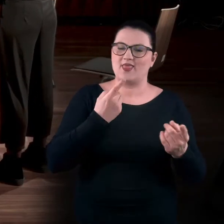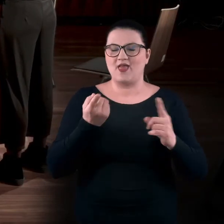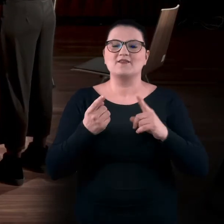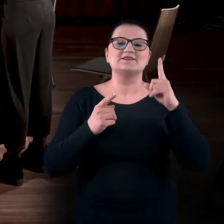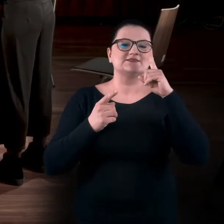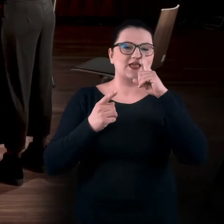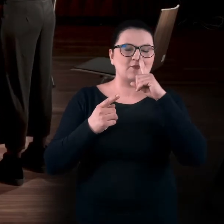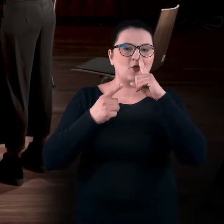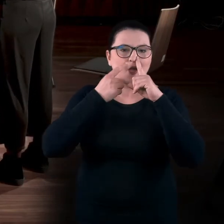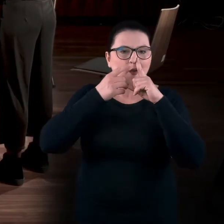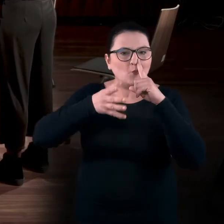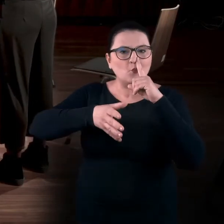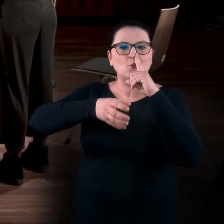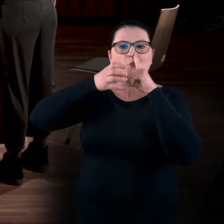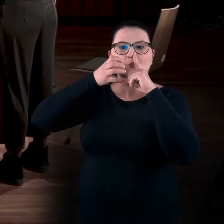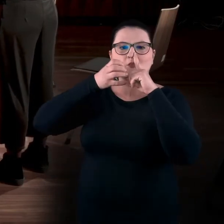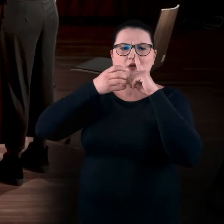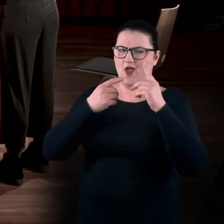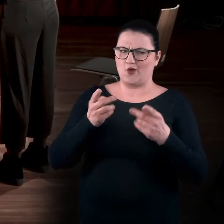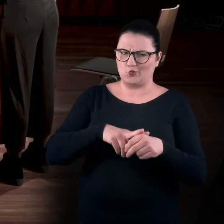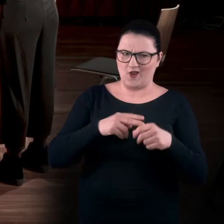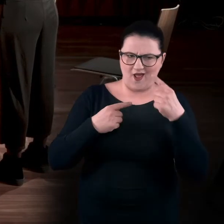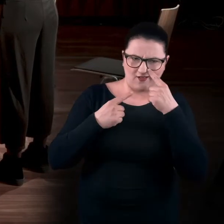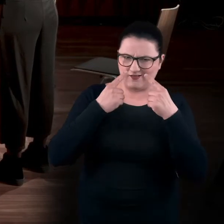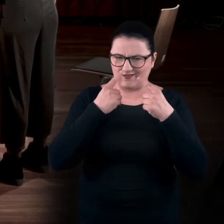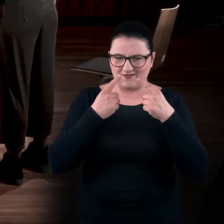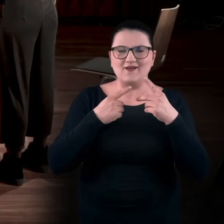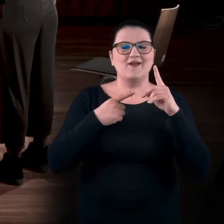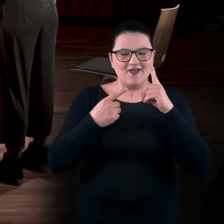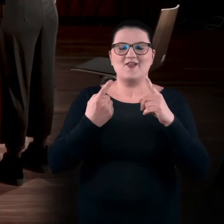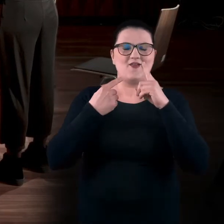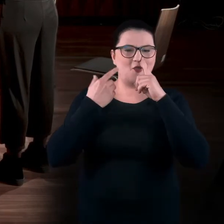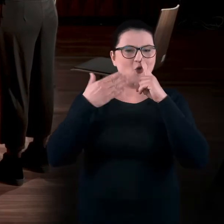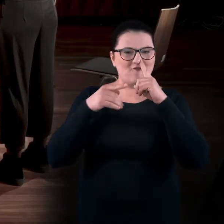I zrobienie wdechu tą dziurką. Tą zakrytą? Tą niezakrytą.